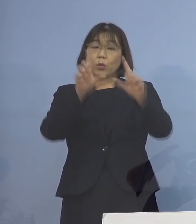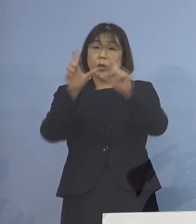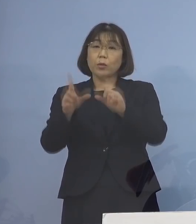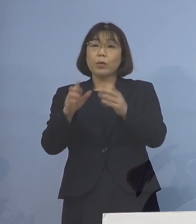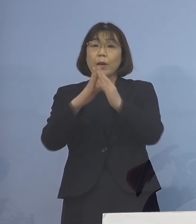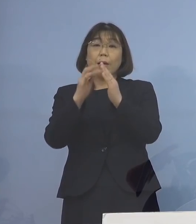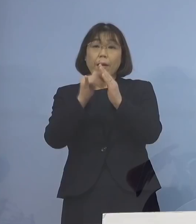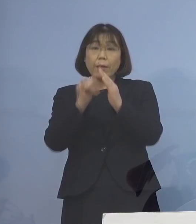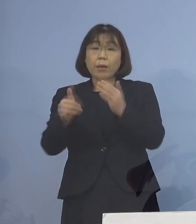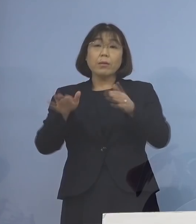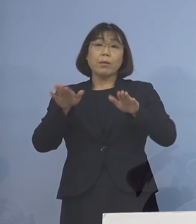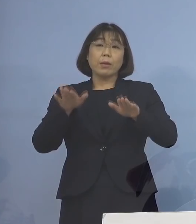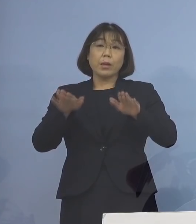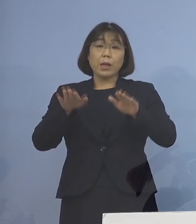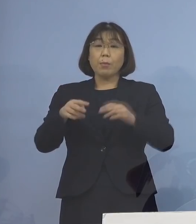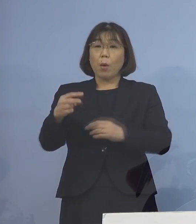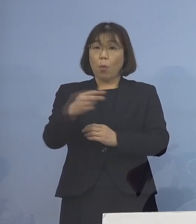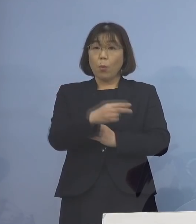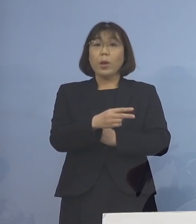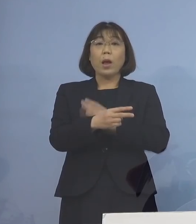今もご覧をいただきましたように